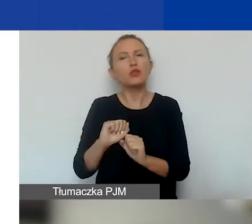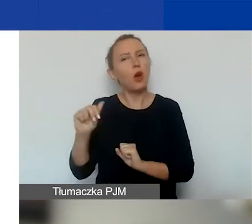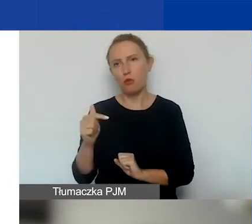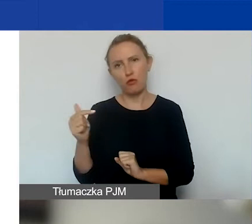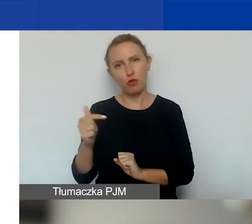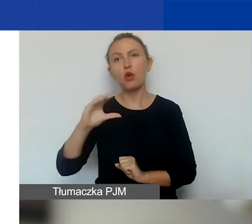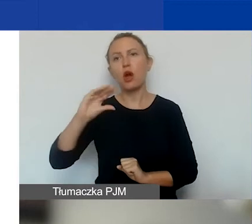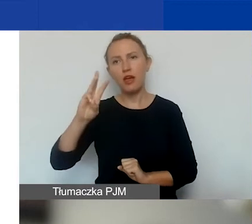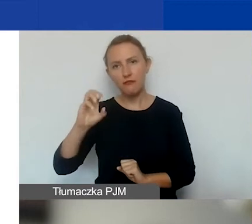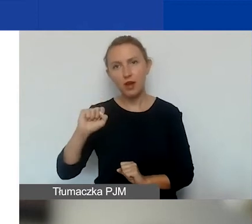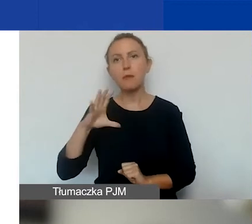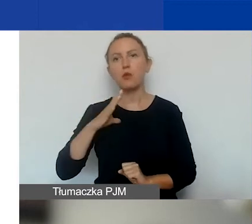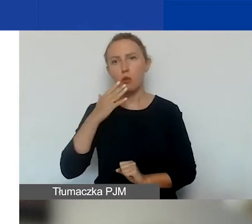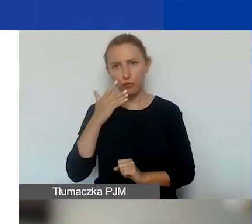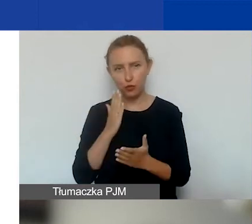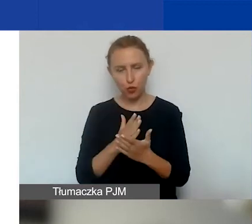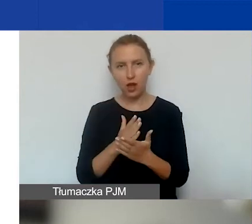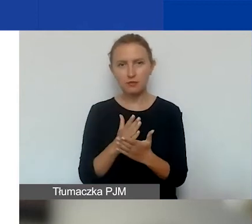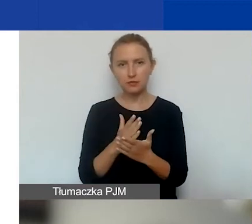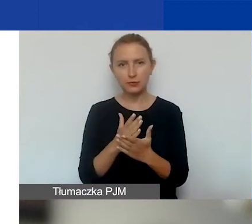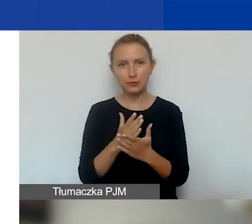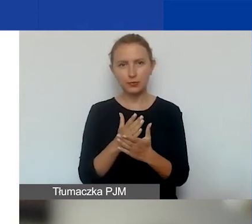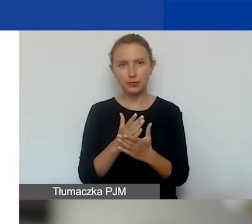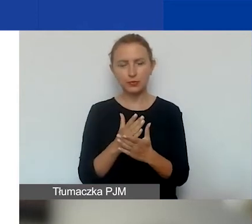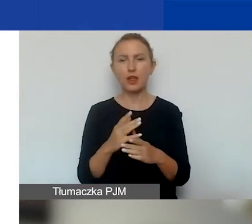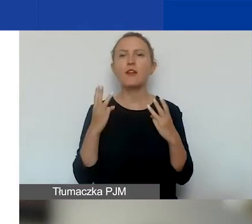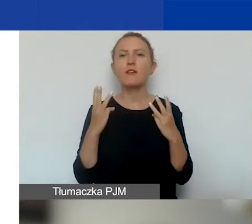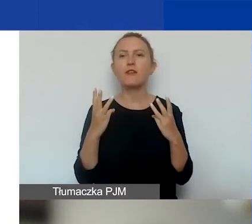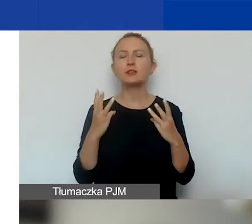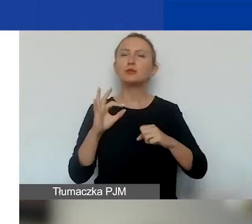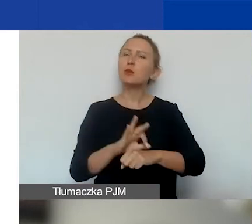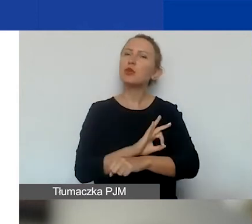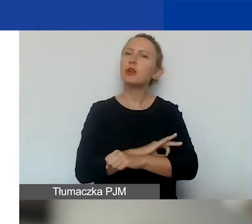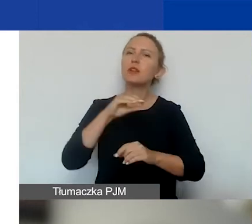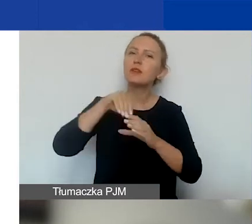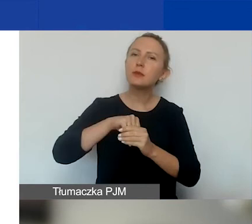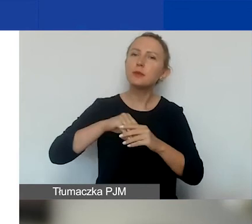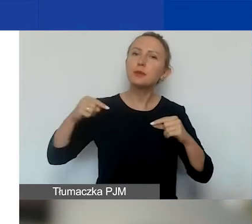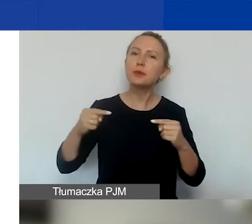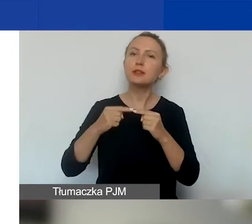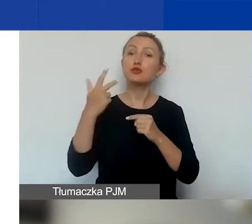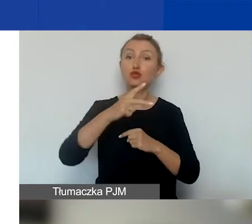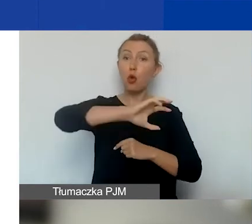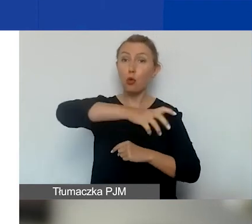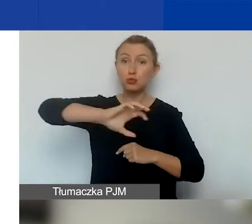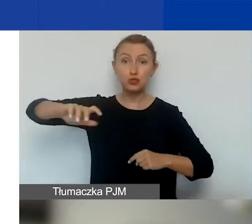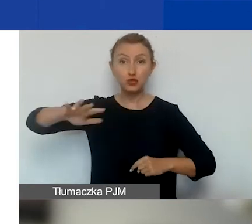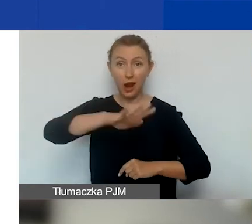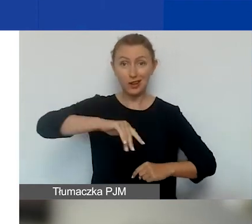Ewa też o tym mówiła. Ważne, żeby te projekty zawierały się w trzech obszarach. Natomiast nie jest konieczne